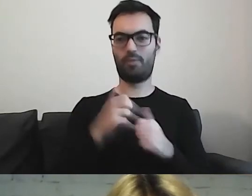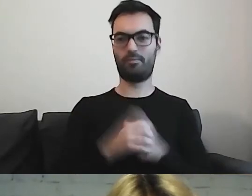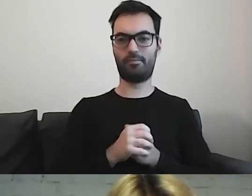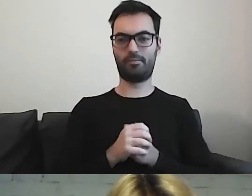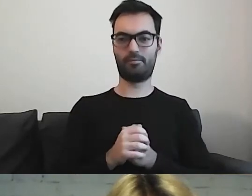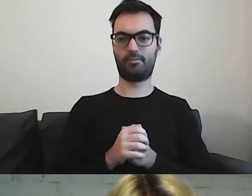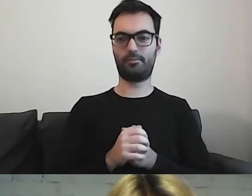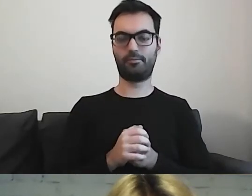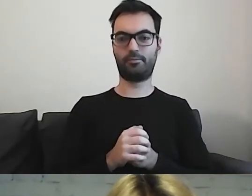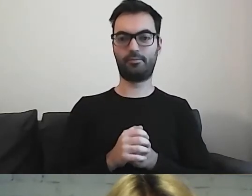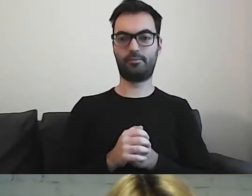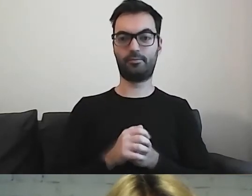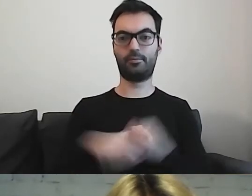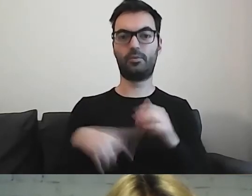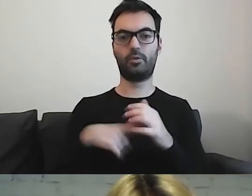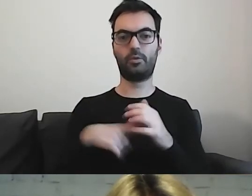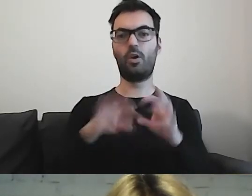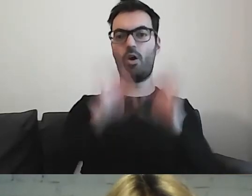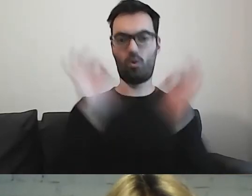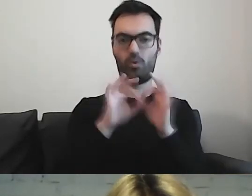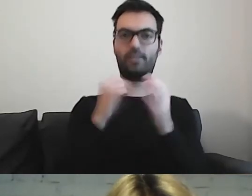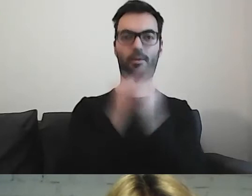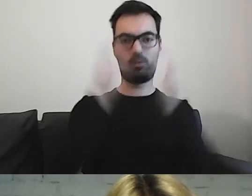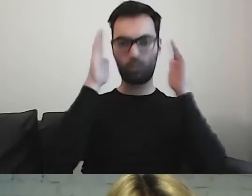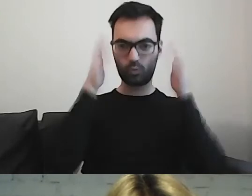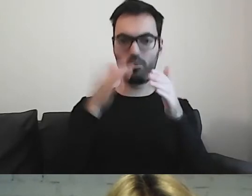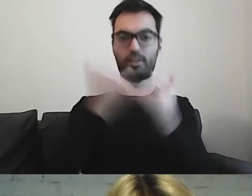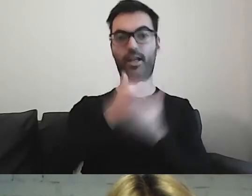Mamy kwestię koncentracji. Jeżeli to będzie długi tekst -